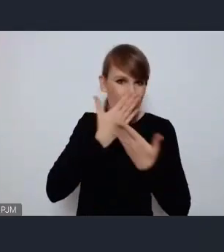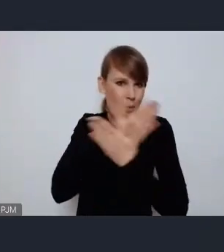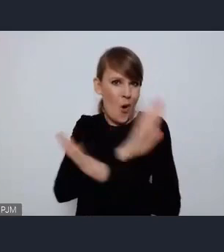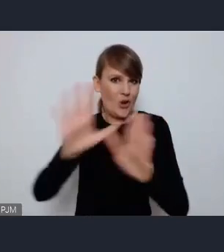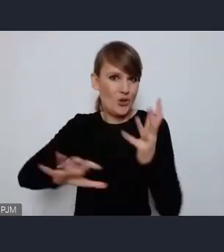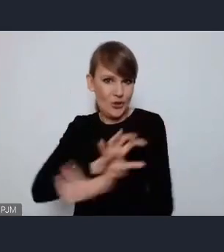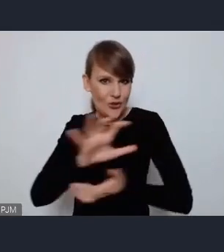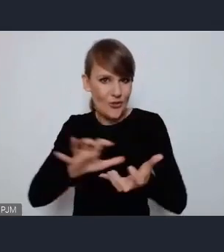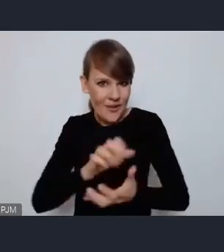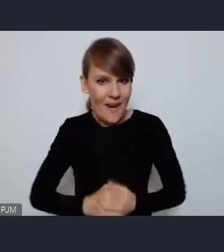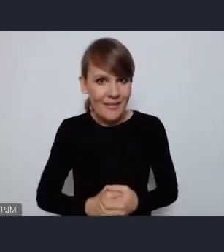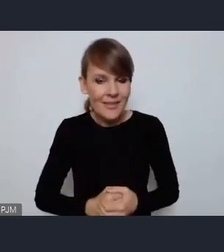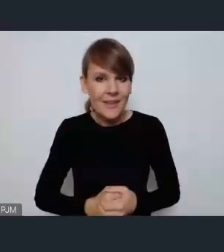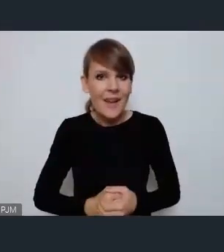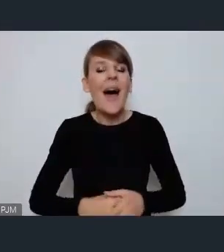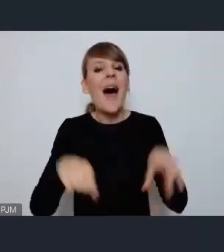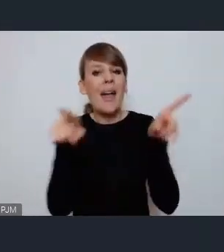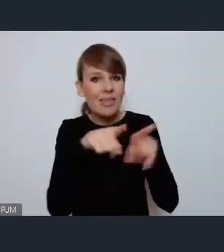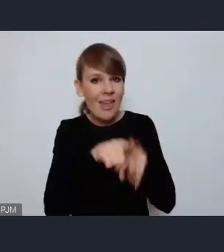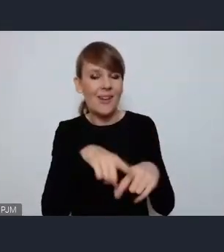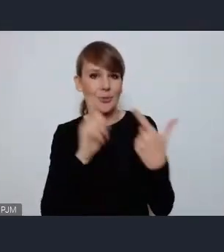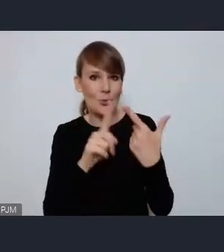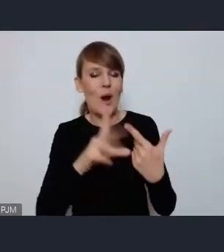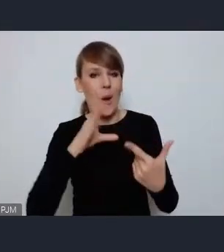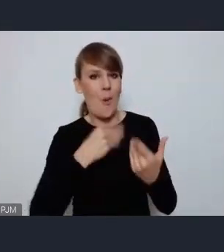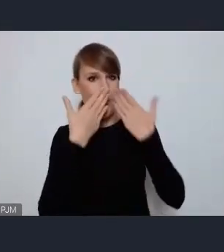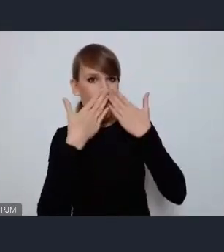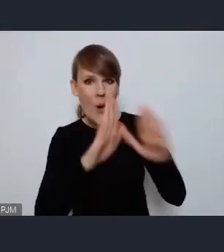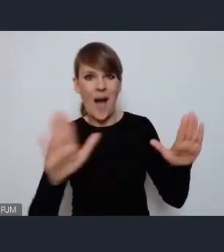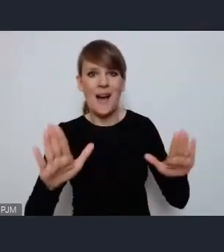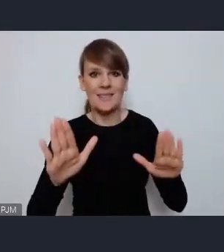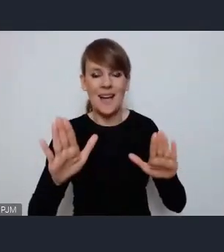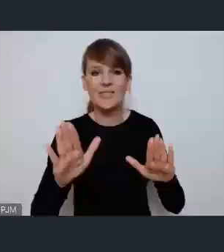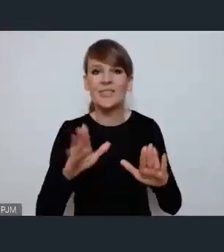A z drugiej strony pokazać ten niezwykły rozwój